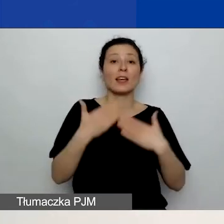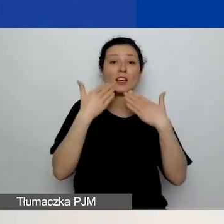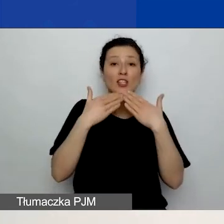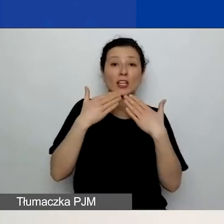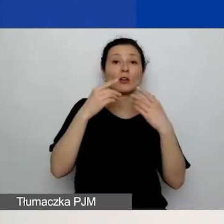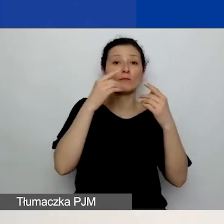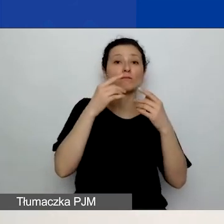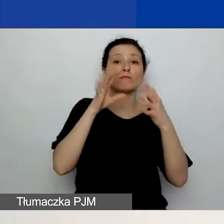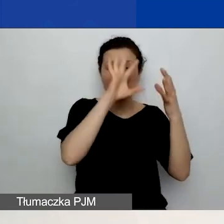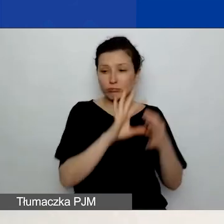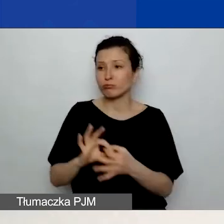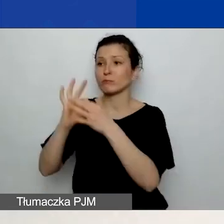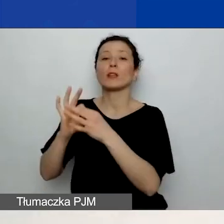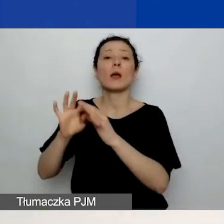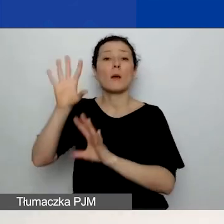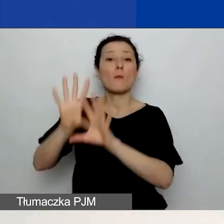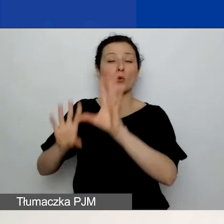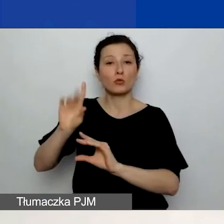Będziecie mogli wypełnić budżet.